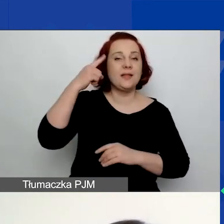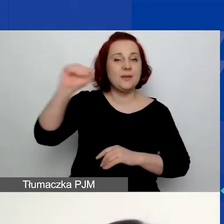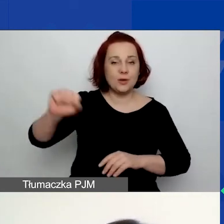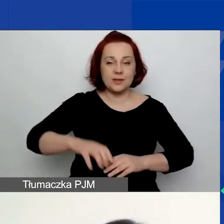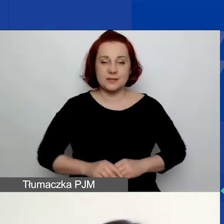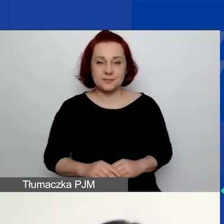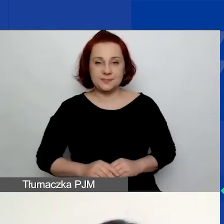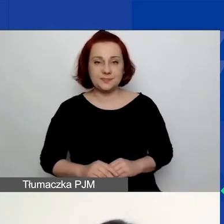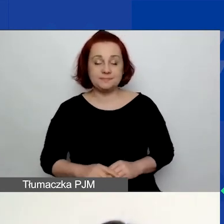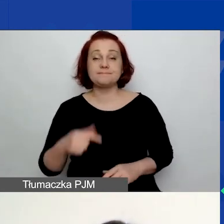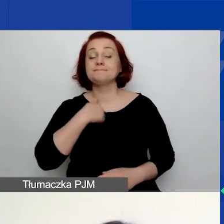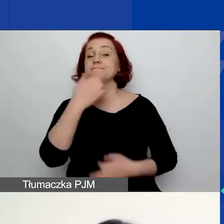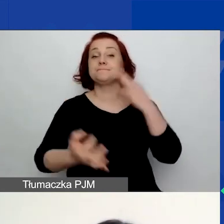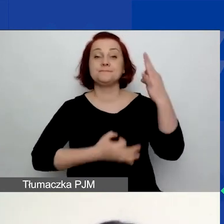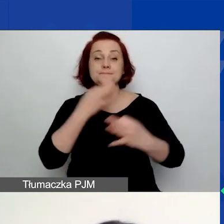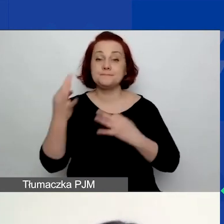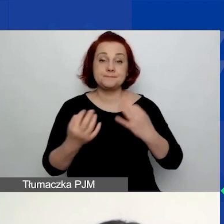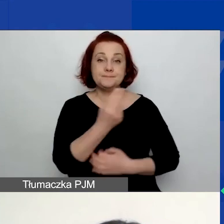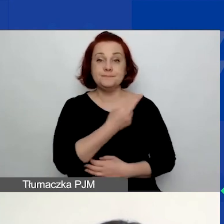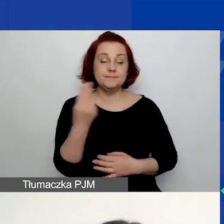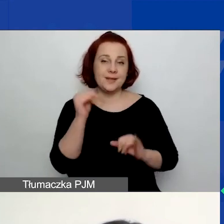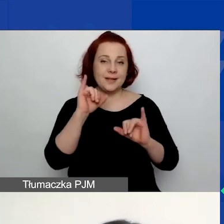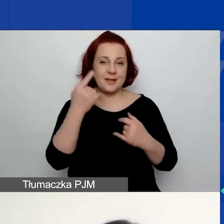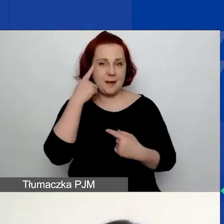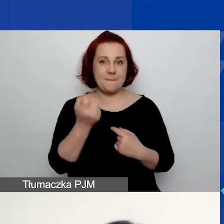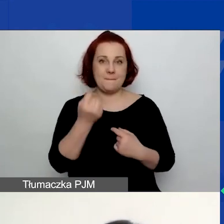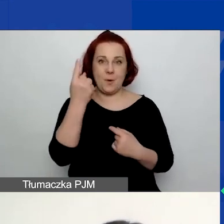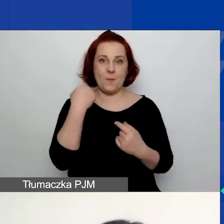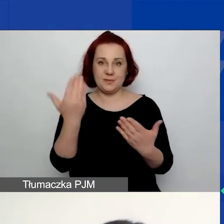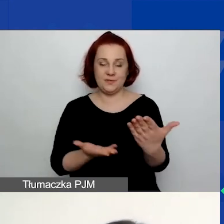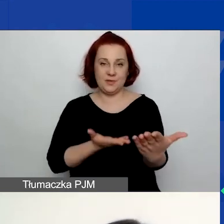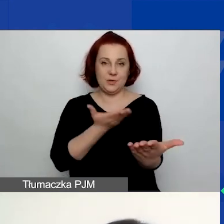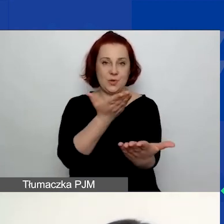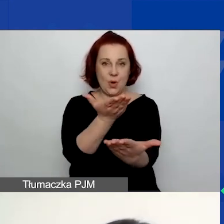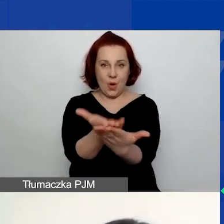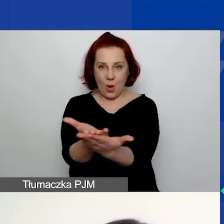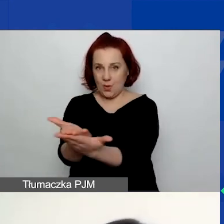Opowiem o tym, jak pomysł na wniosek należy przenieść do generatora.